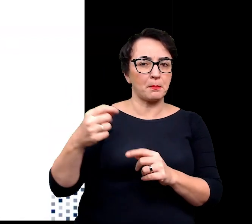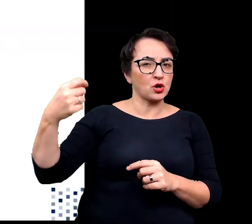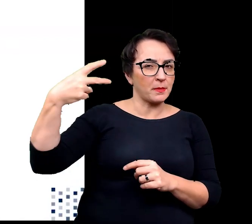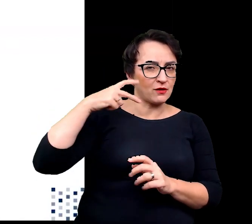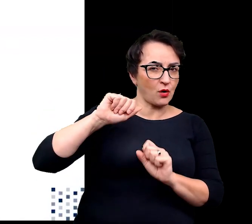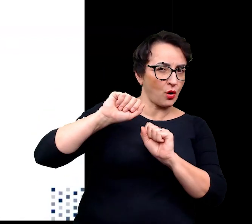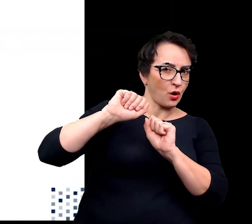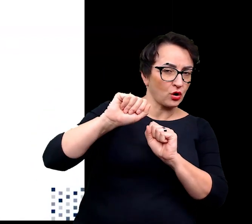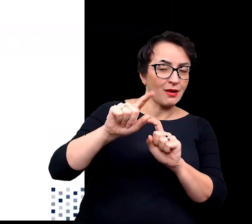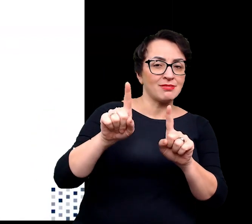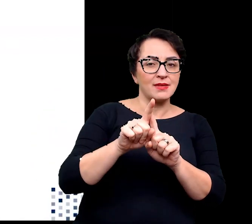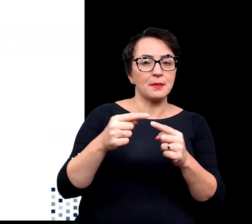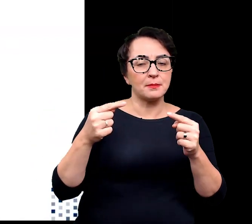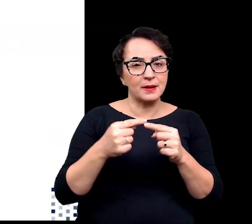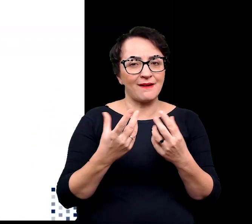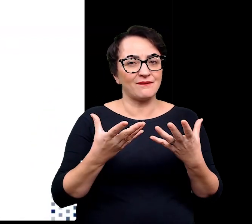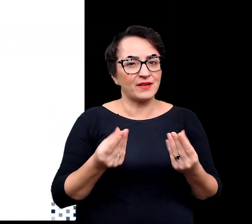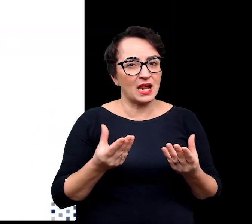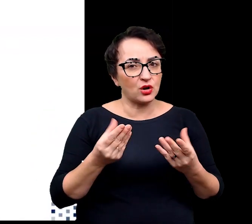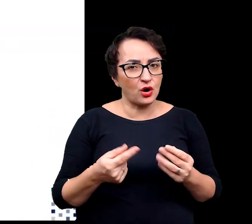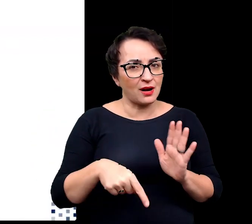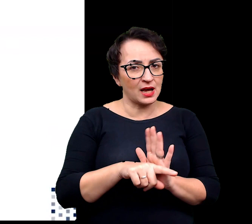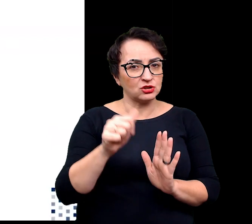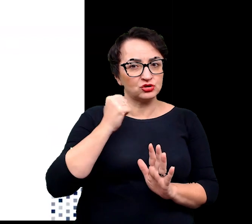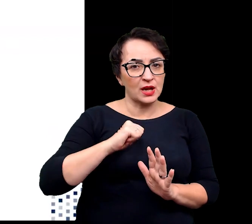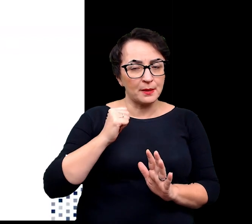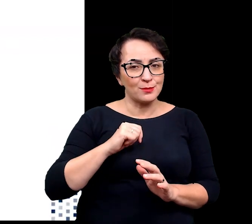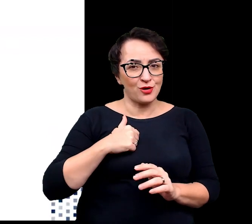utrzymanie odpowiedniej wilgotności na poziomie liści,